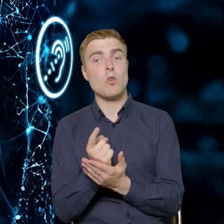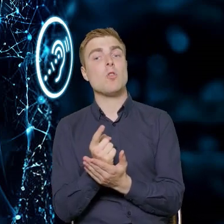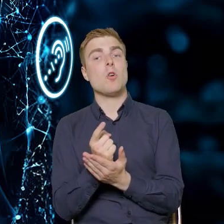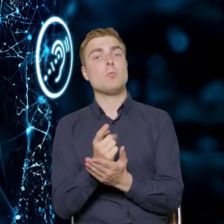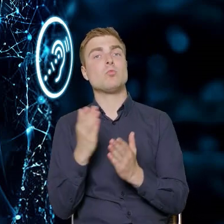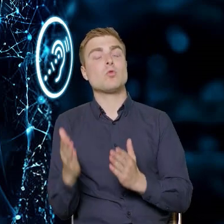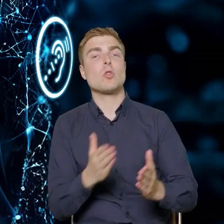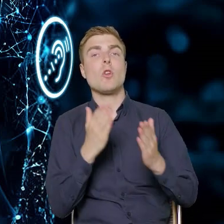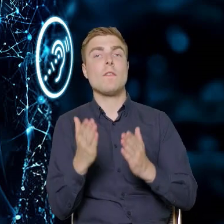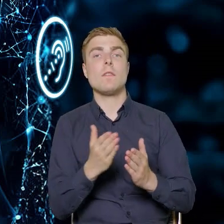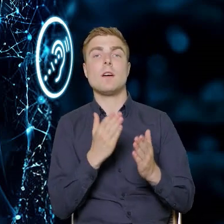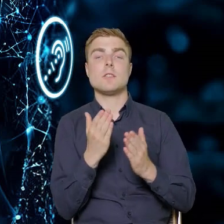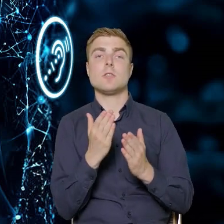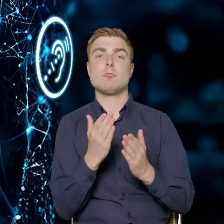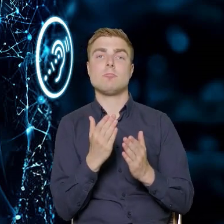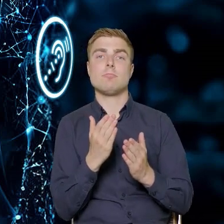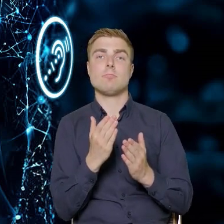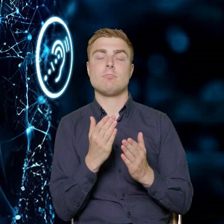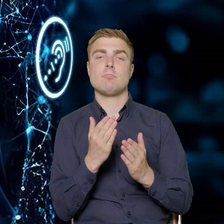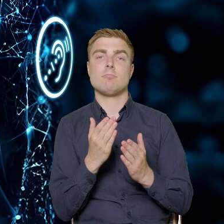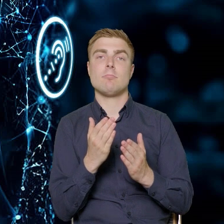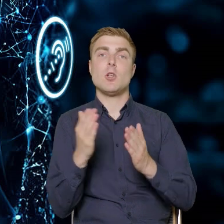jak powinny wyglądać tematycznie szkolenia,